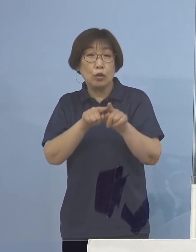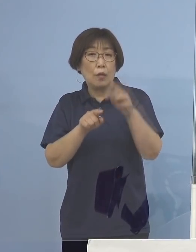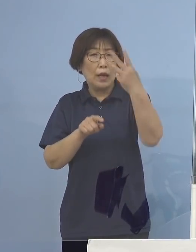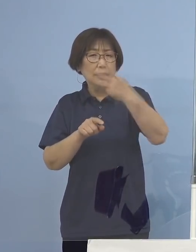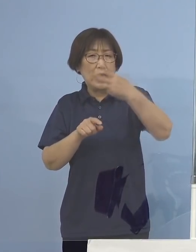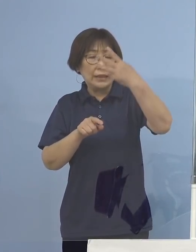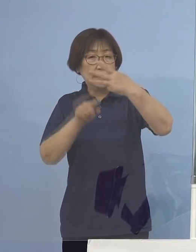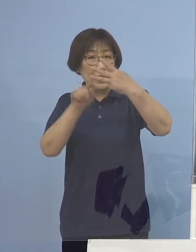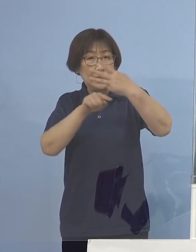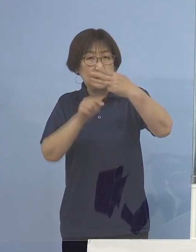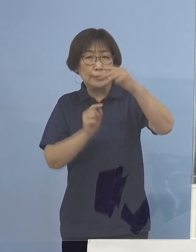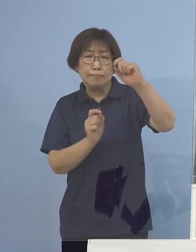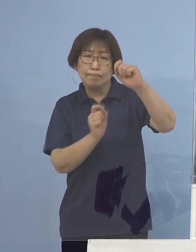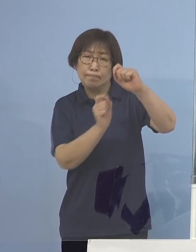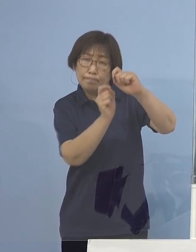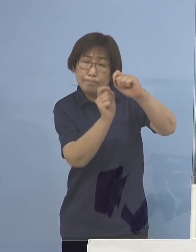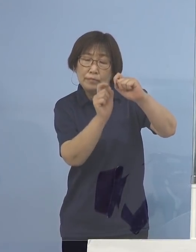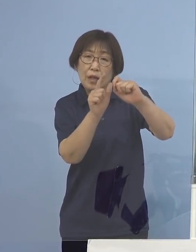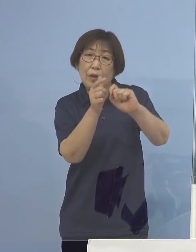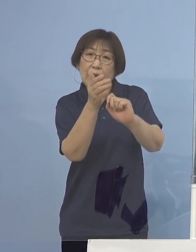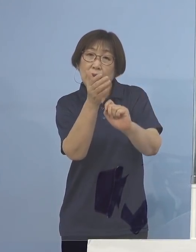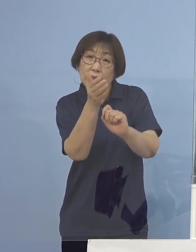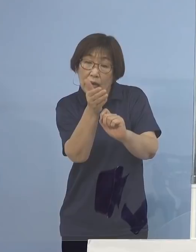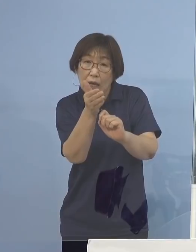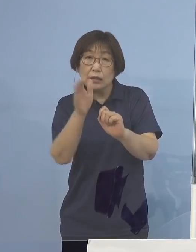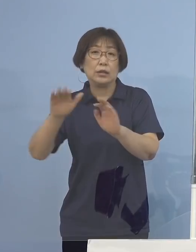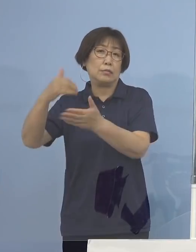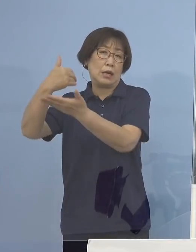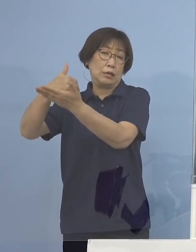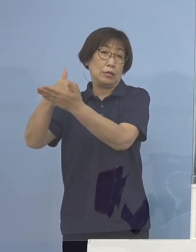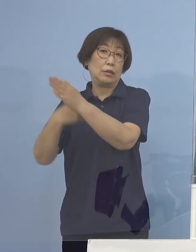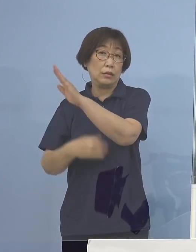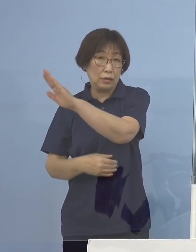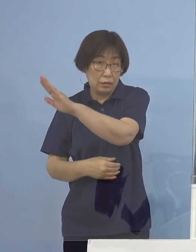こうした話が今飛び交っているところでもあります